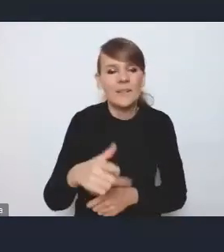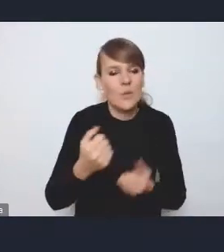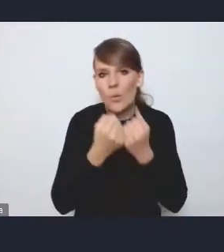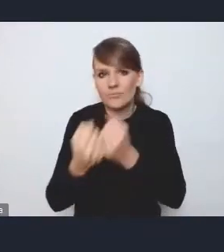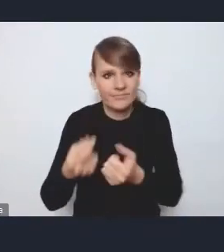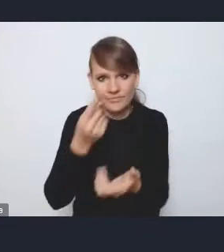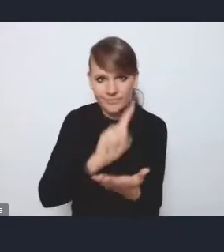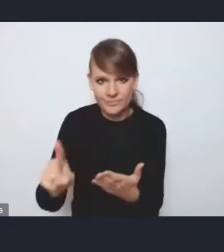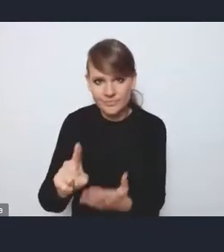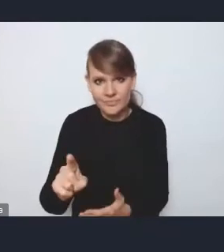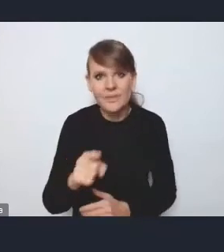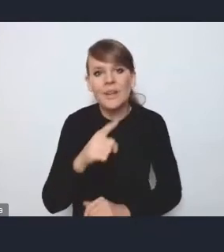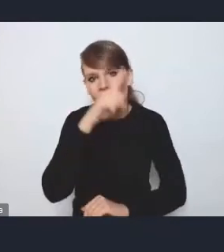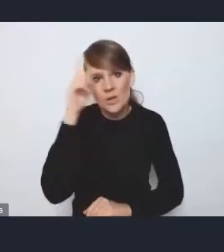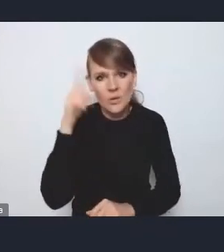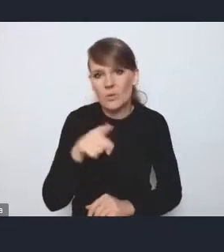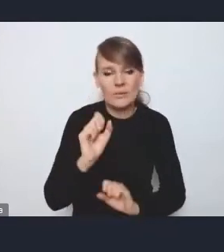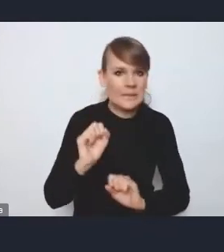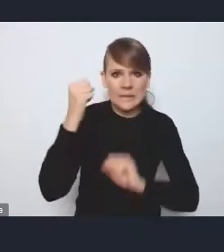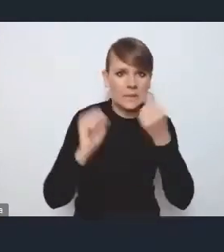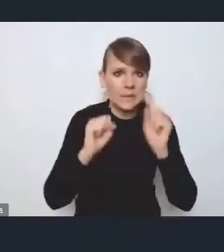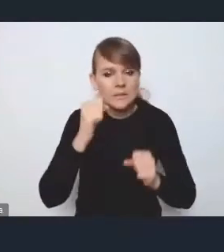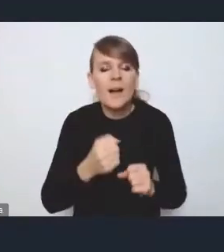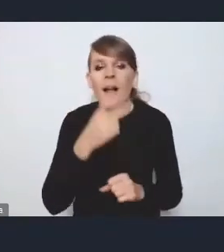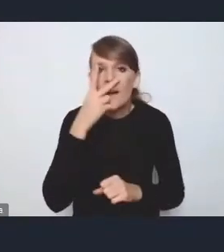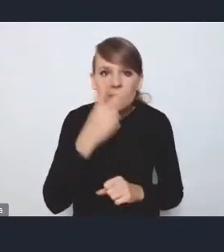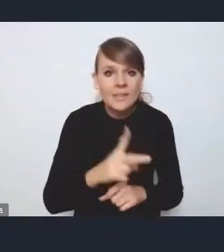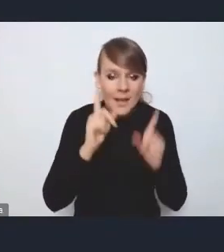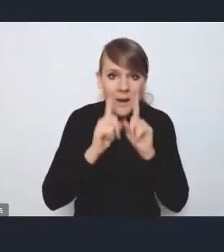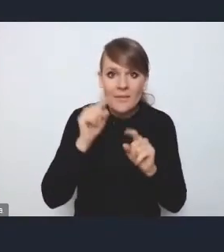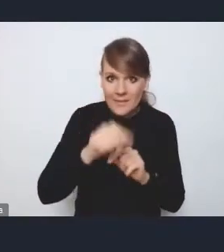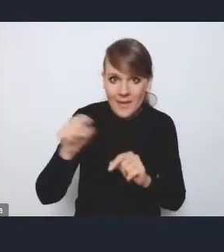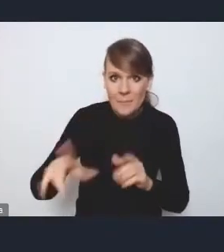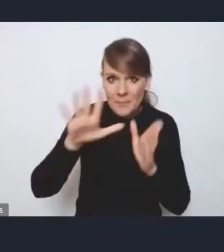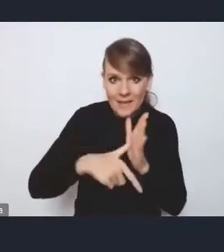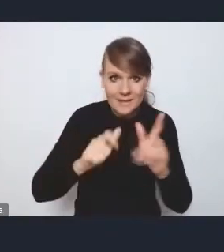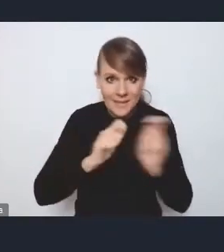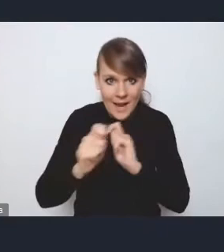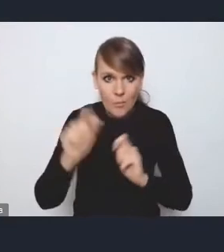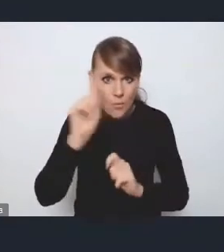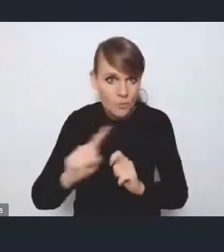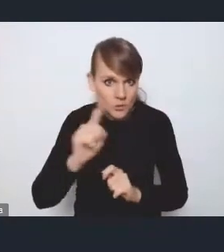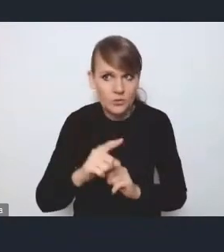i jest silny opór społeczny, a też widzimy, że tak naprawdę w tych miastach, gdzie ten transport publiczny funkcjonuje dobrze,